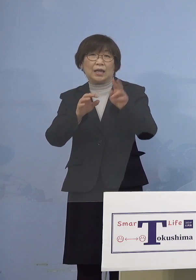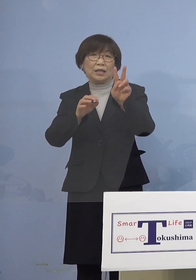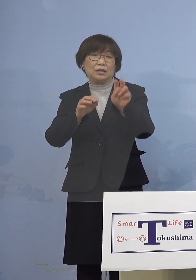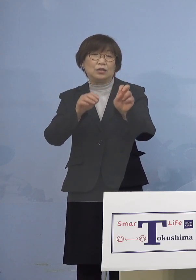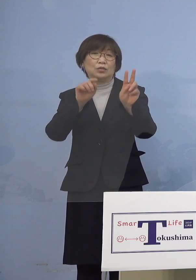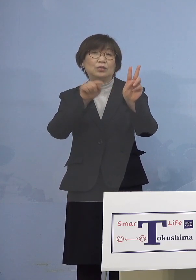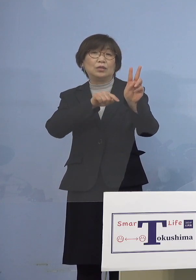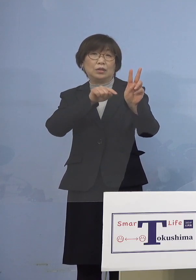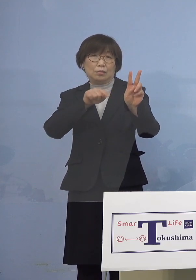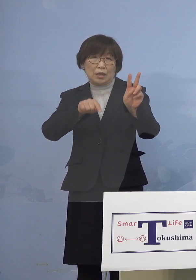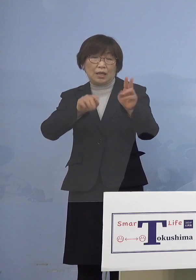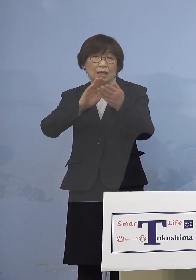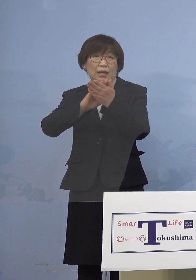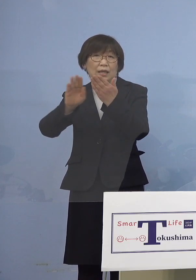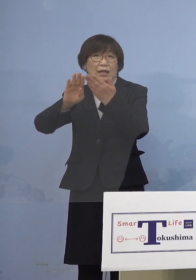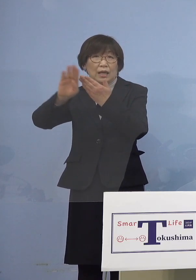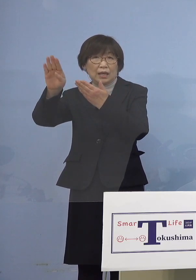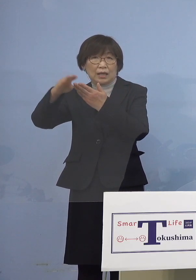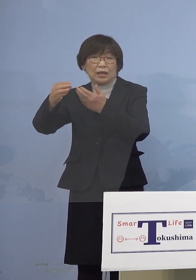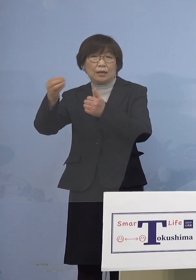県外由来が5名となります